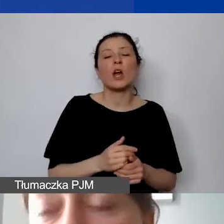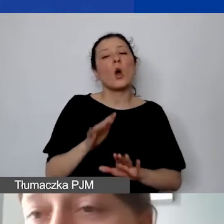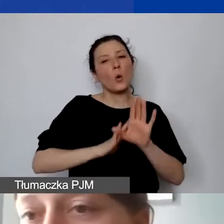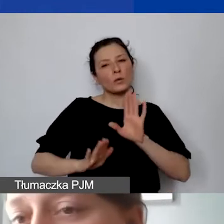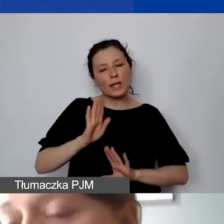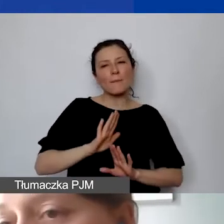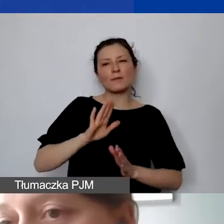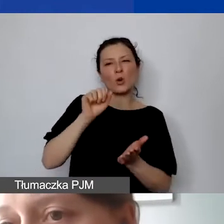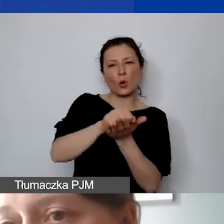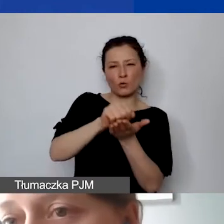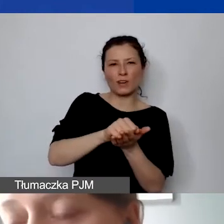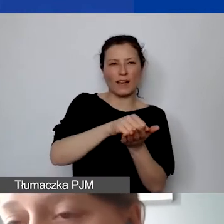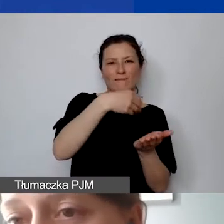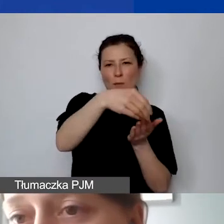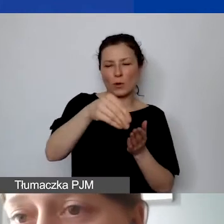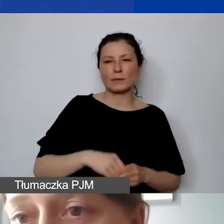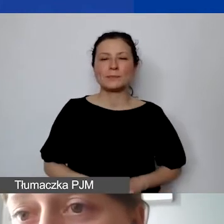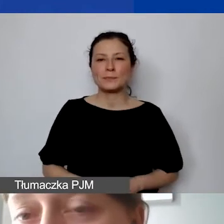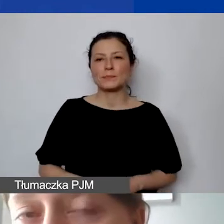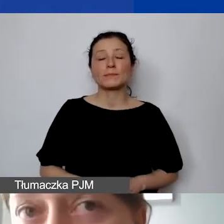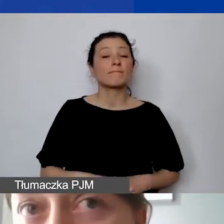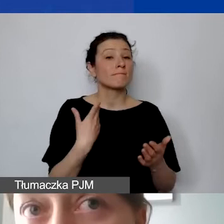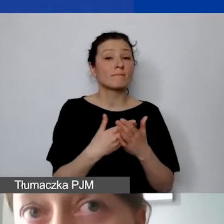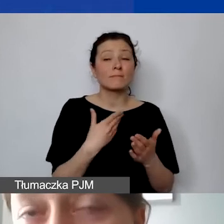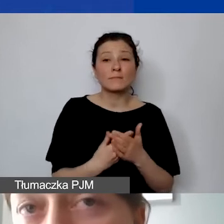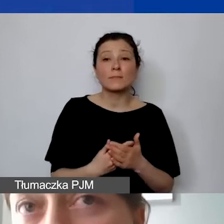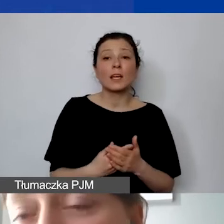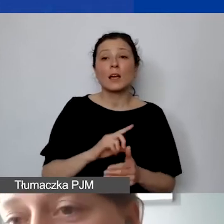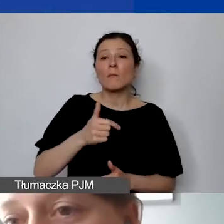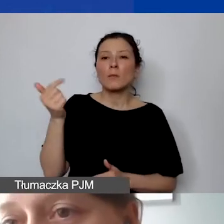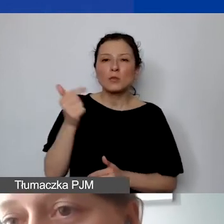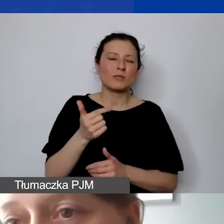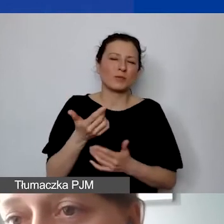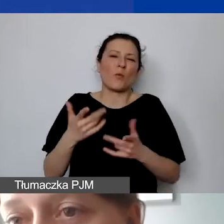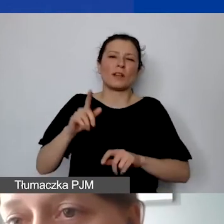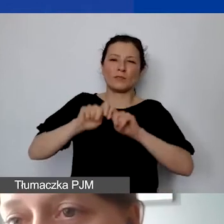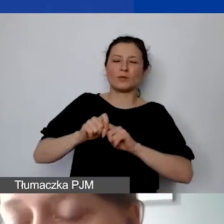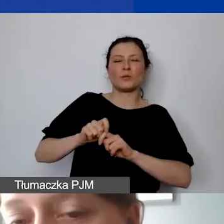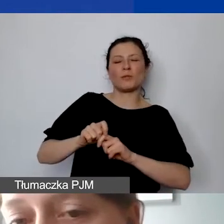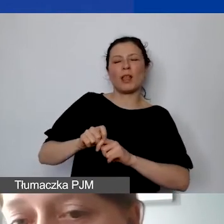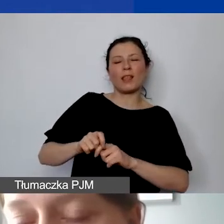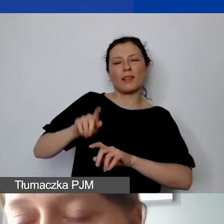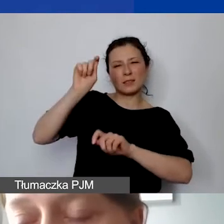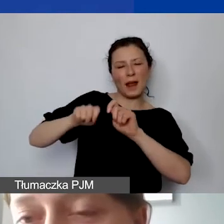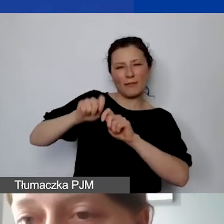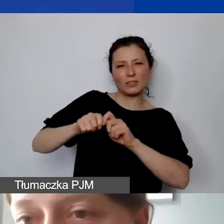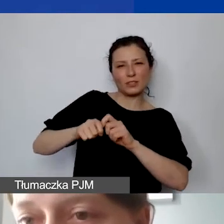To też dotyczy tego, że musimy mieć prosty sposób do weryfikacji tego,